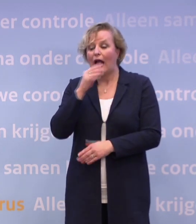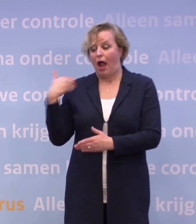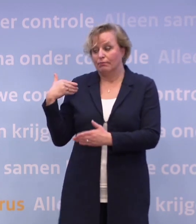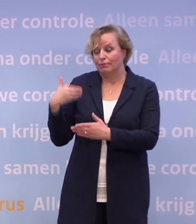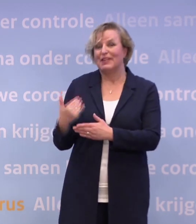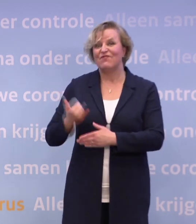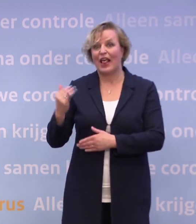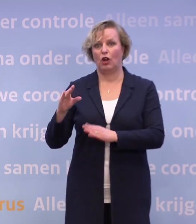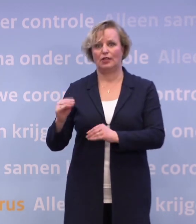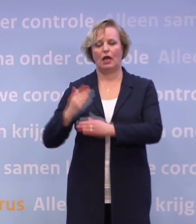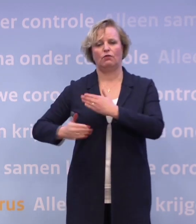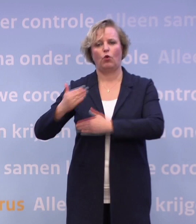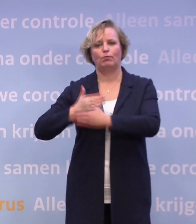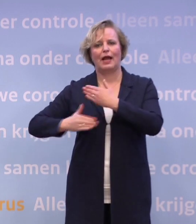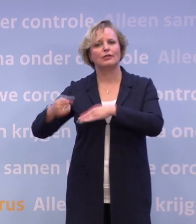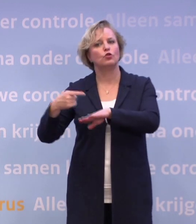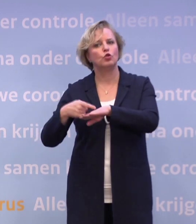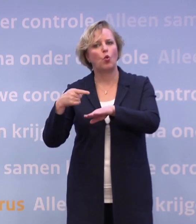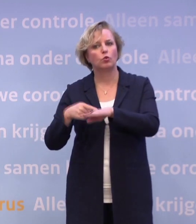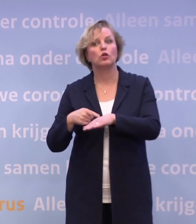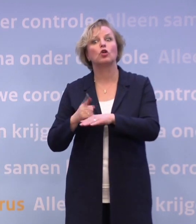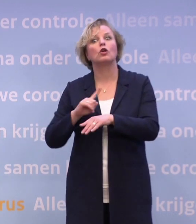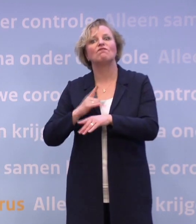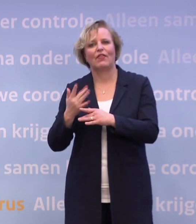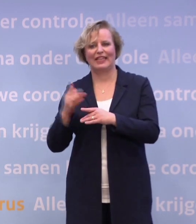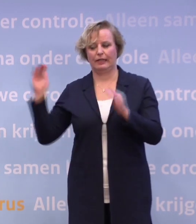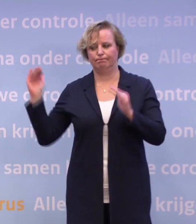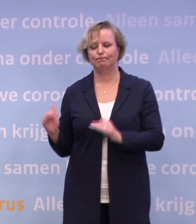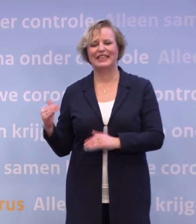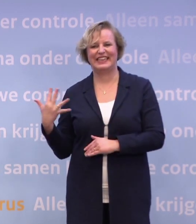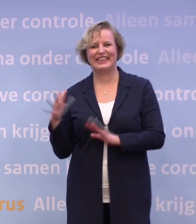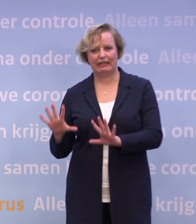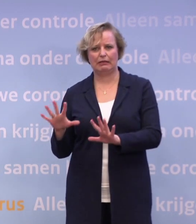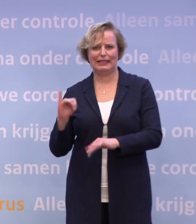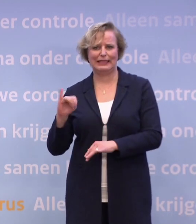...om voor te bereiden: wat is er nodig als je op tien zit... ...op die tien ic-opnames.